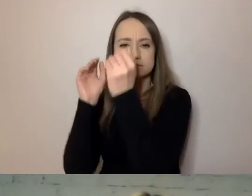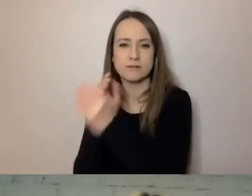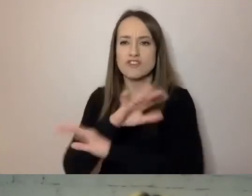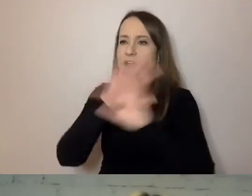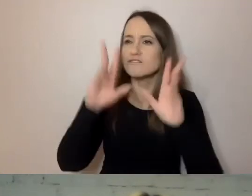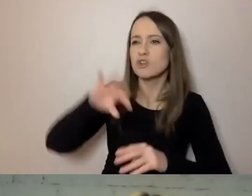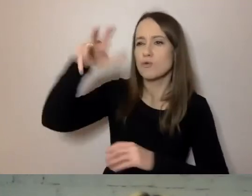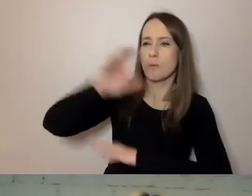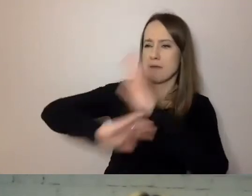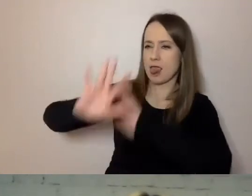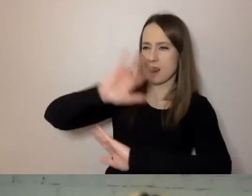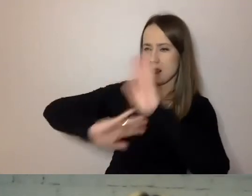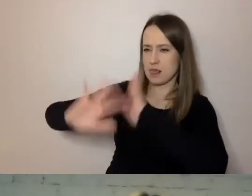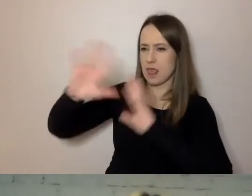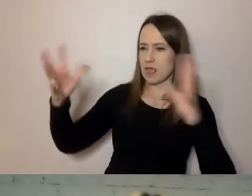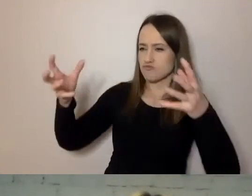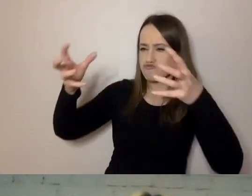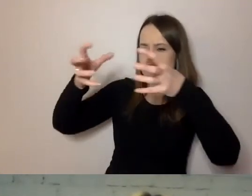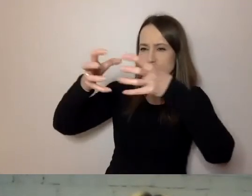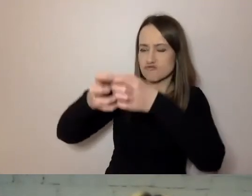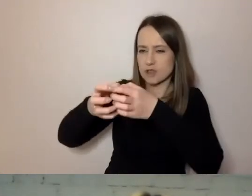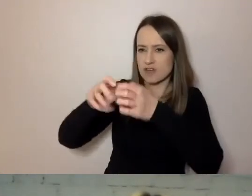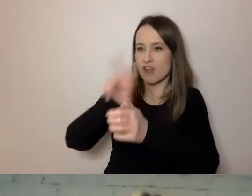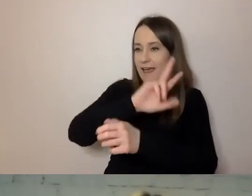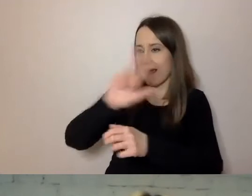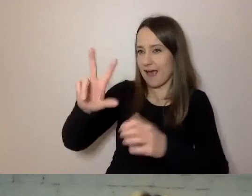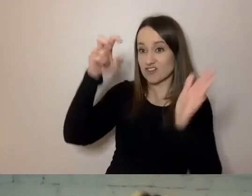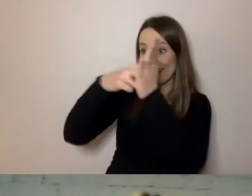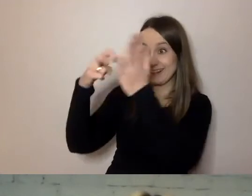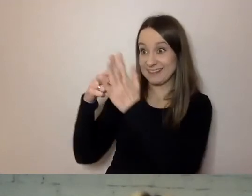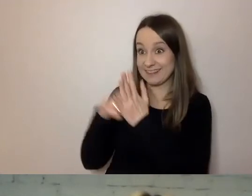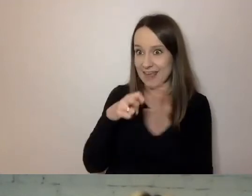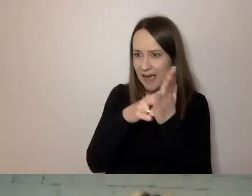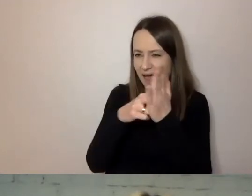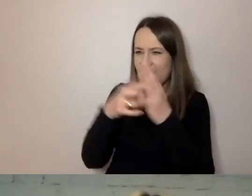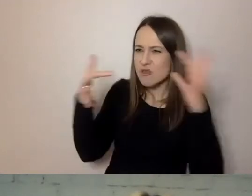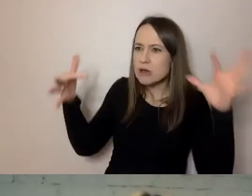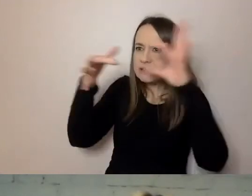Czyli uwzględnić cechy, które ma każdy z naszych klientów. Jeżeli wiemy,